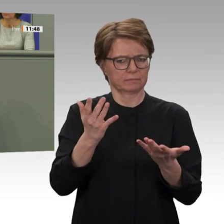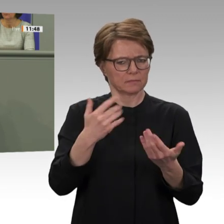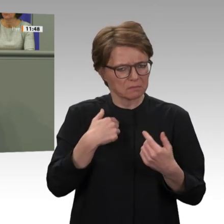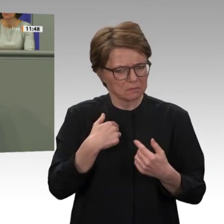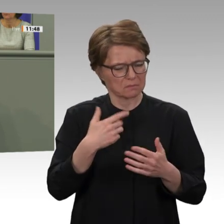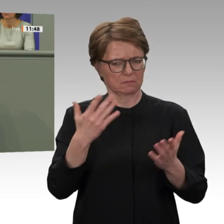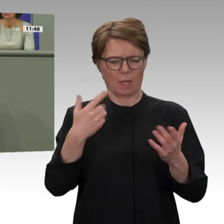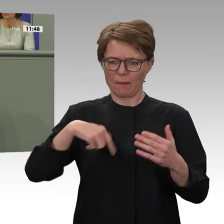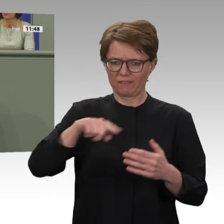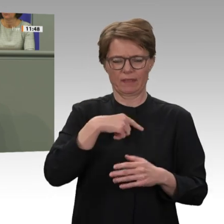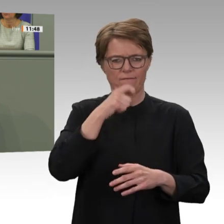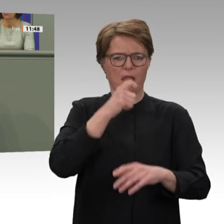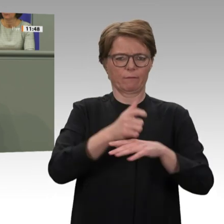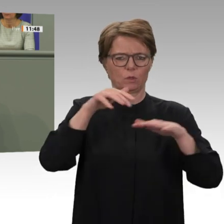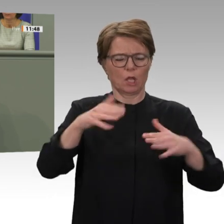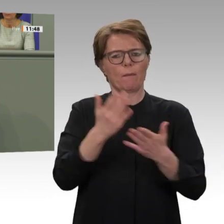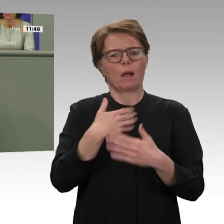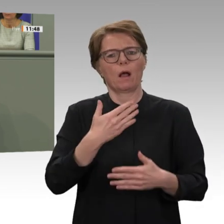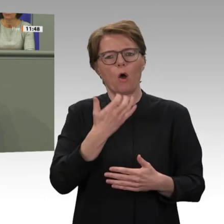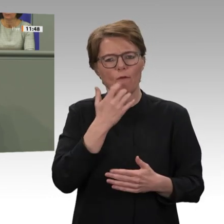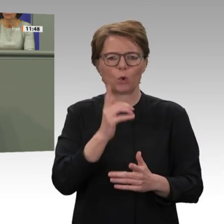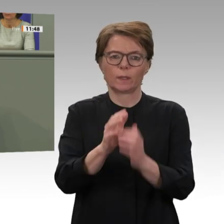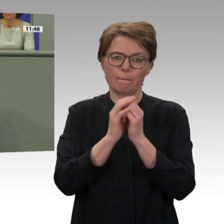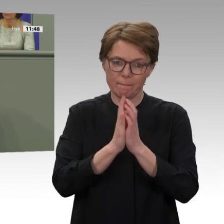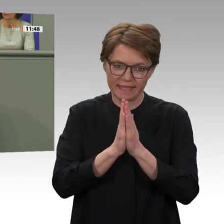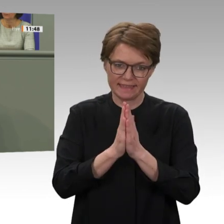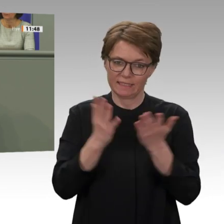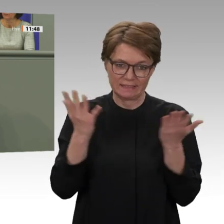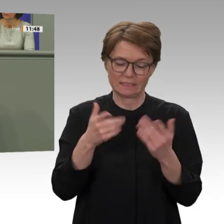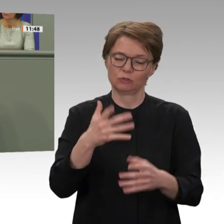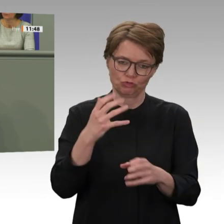falls es dann möglich wäre, die Soldaten früher zurückzuholen es sind ja derzeit